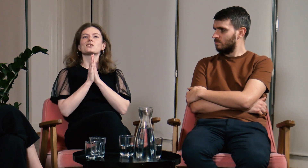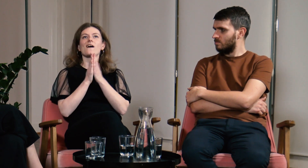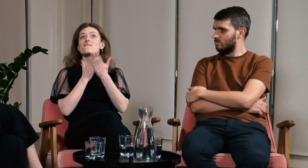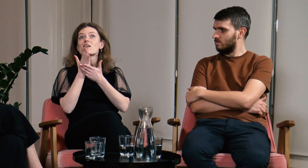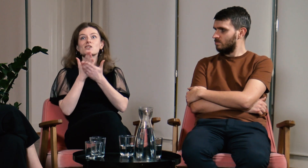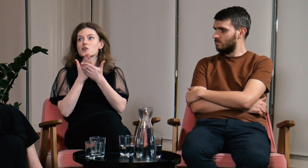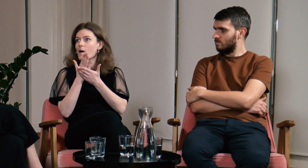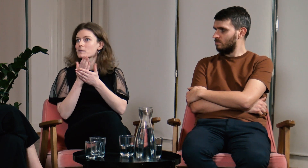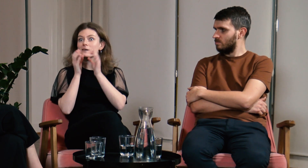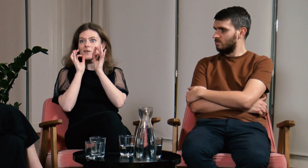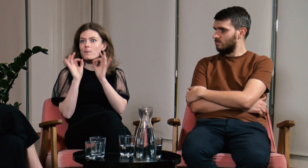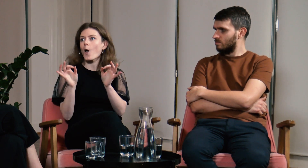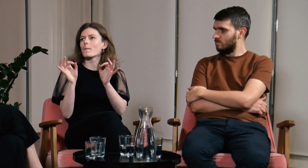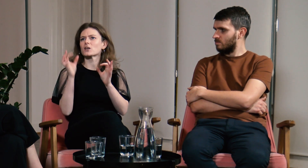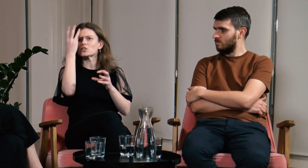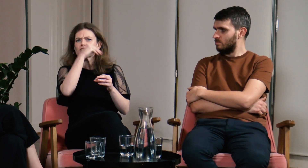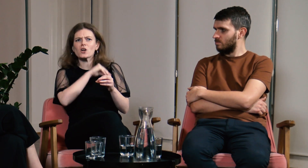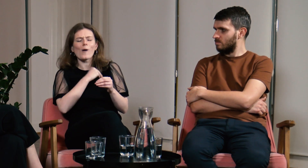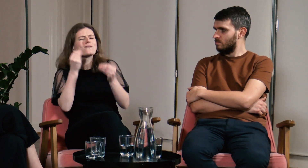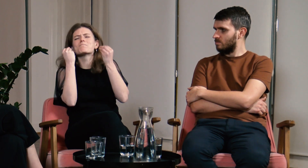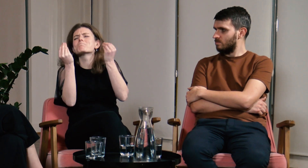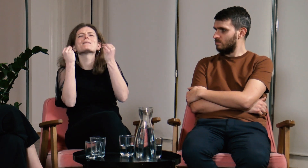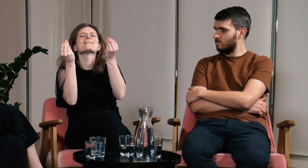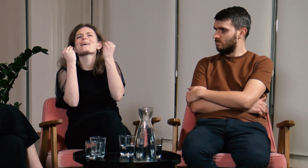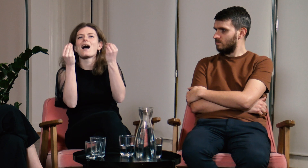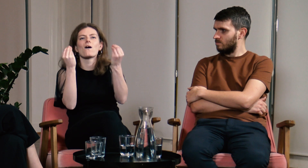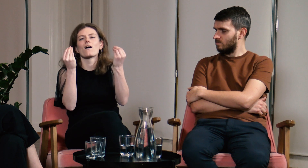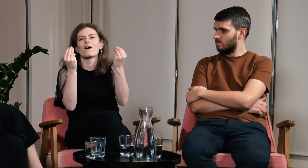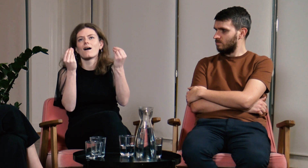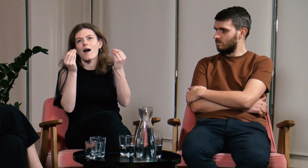Wierzyłam, że spotka mnie wiele dobrego, myślałam, że w szkole będzie wspaniale.